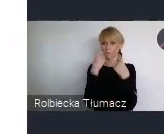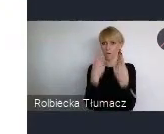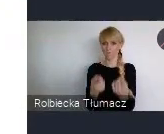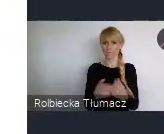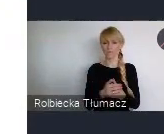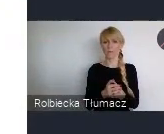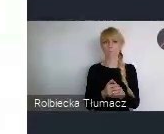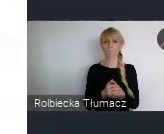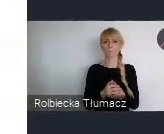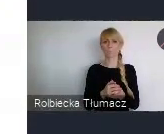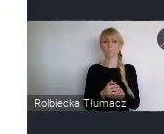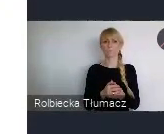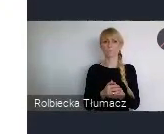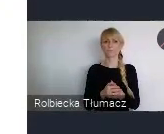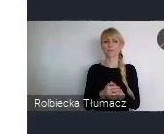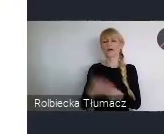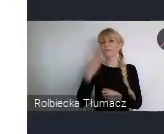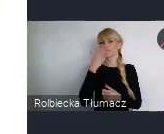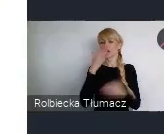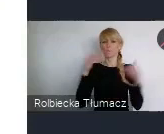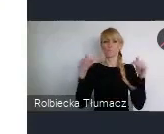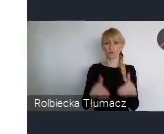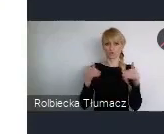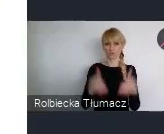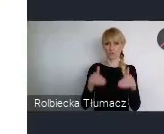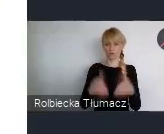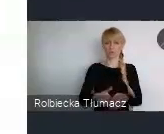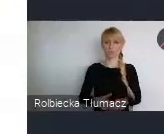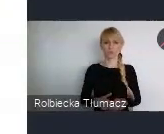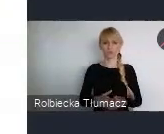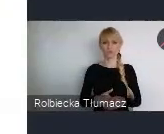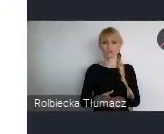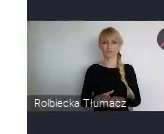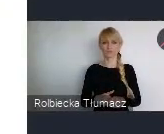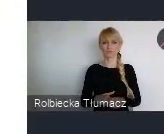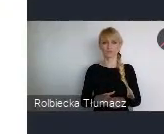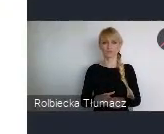opowiedzieć o tych możliwościach jakie właśnie są. A jest ich nie mało. Ale zanim do tego przejdę.